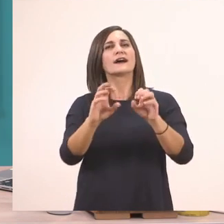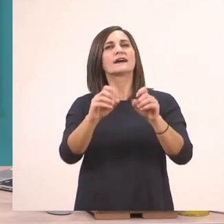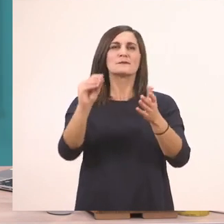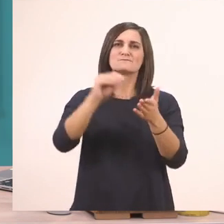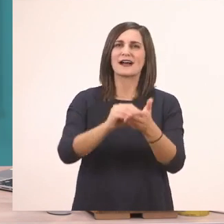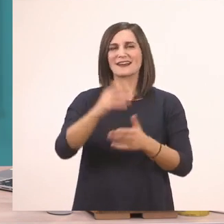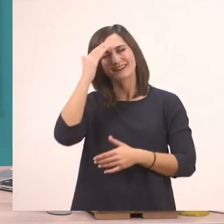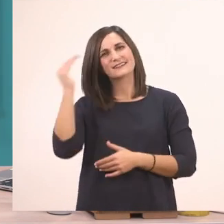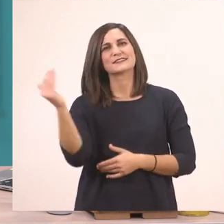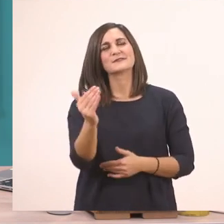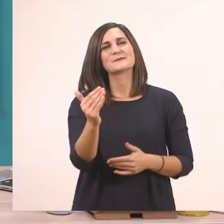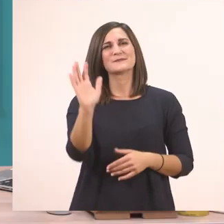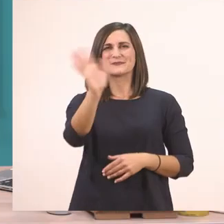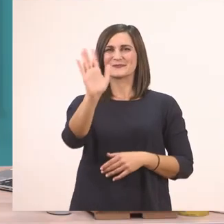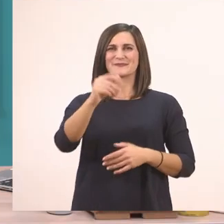Σας χαιρετώ, γεια σας!